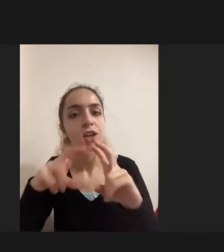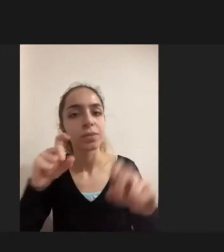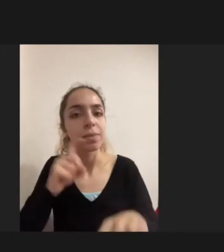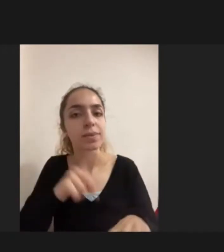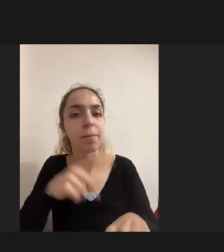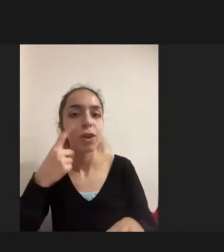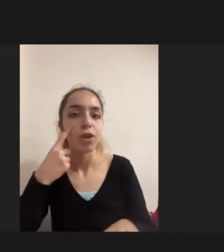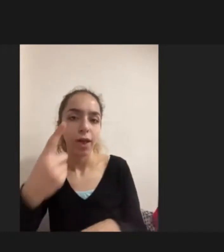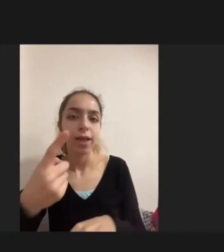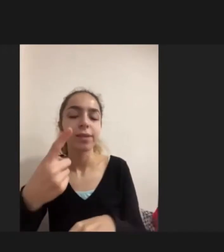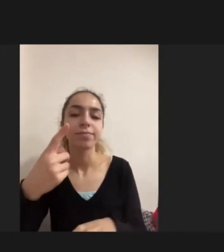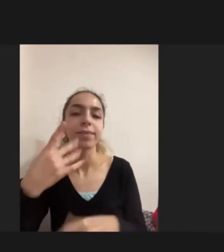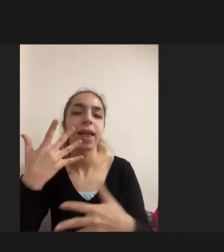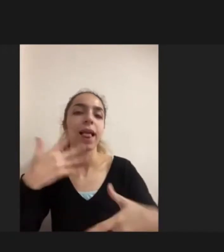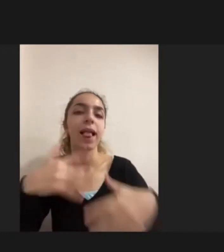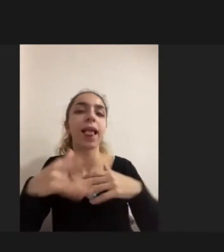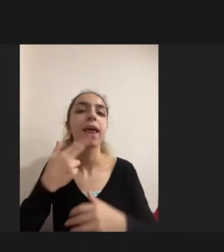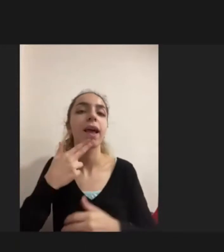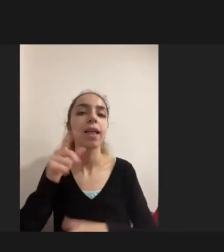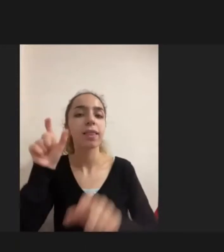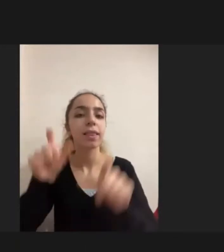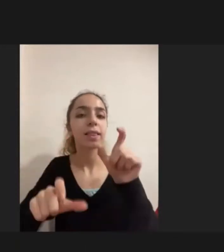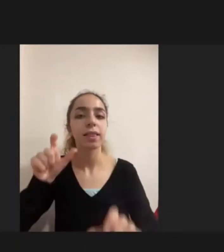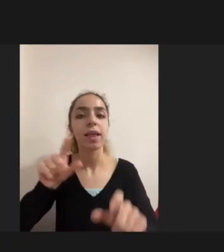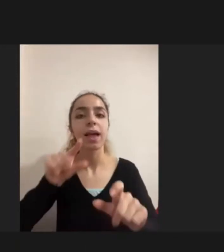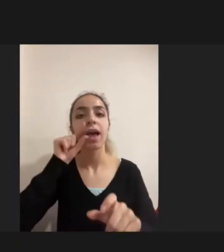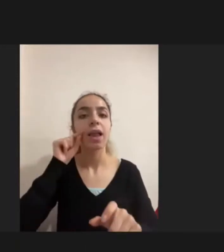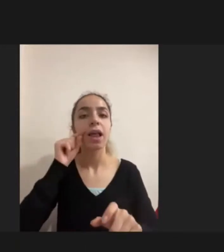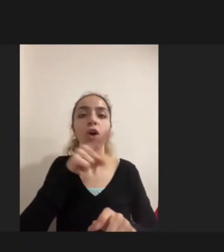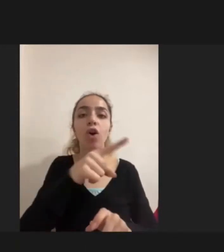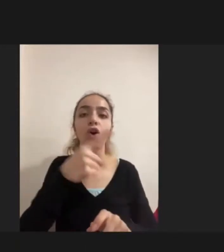Engelli kadınların erkeklere oranla Daha fazla